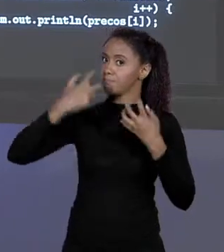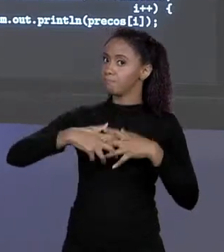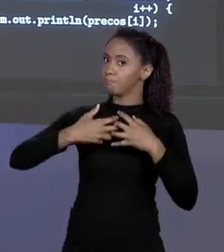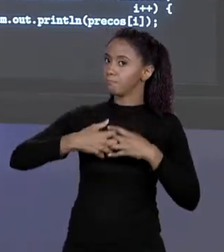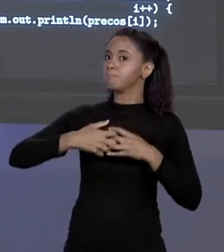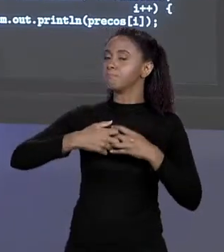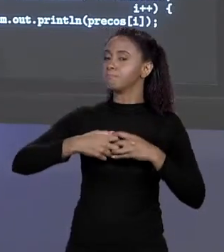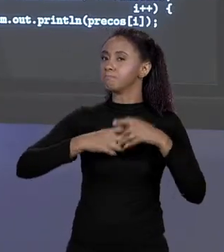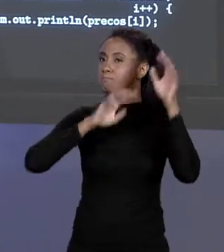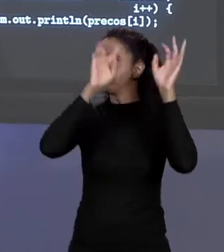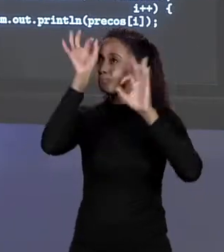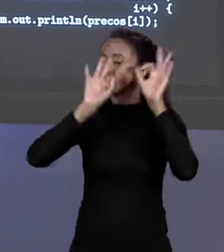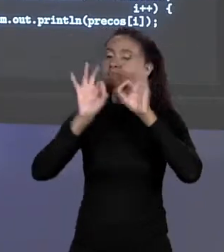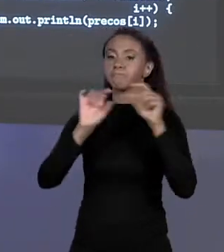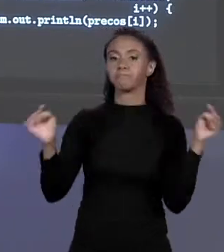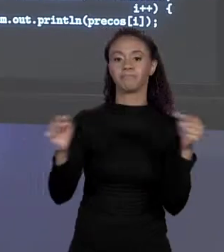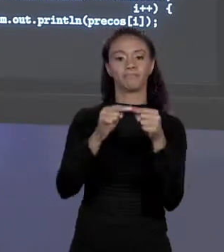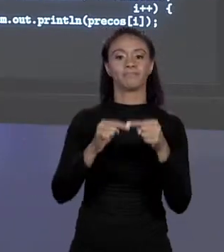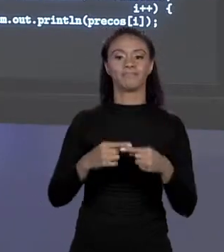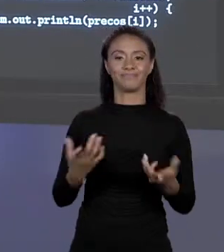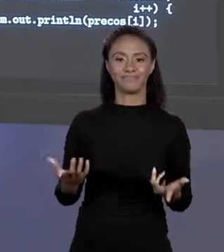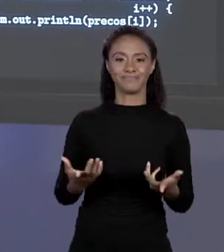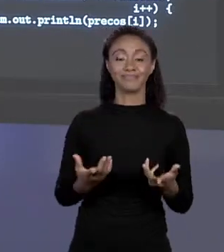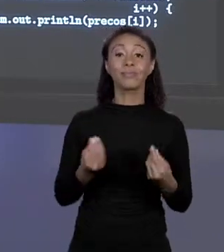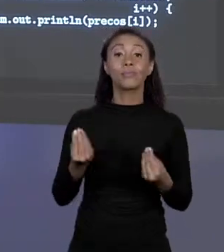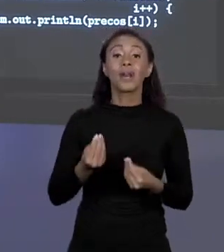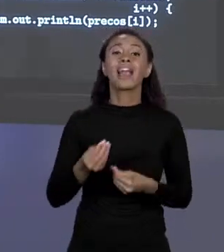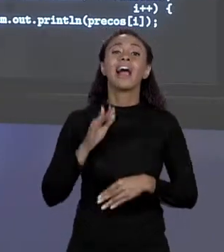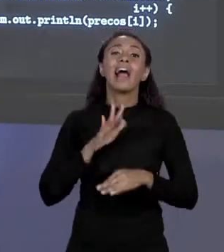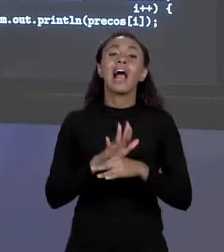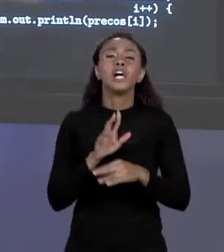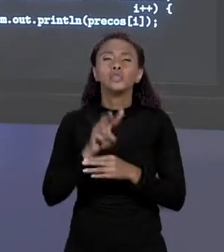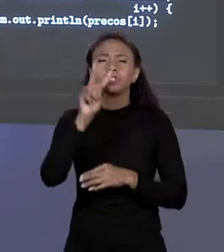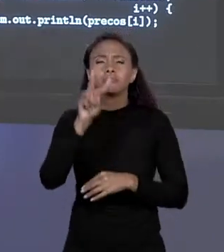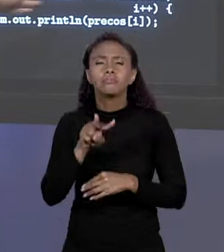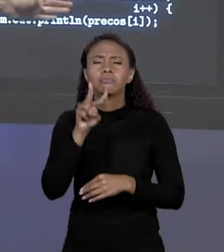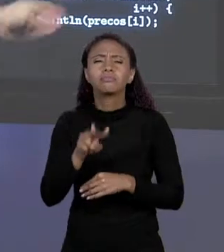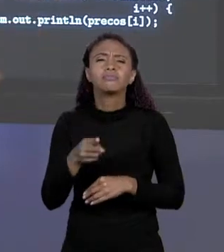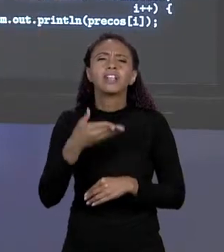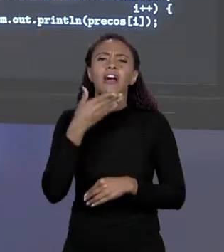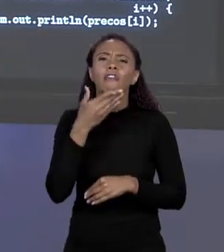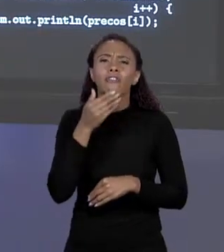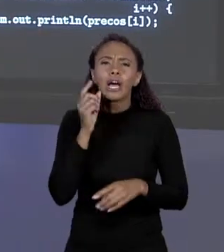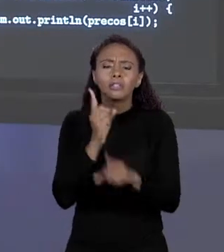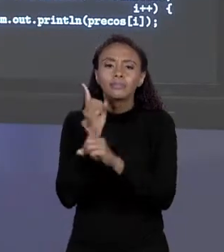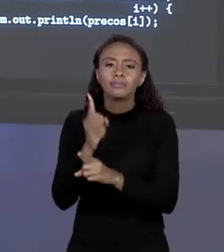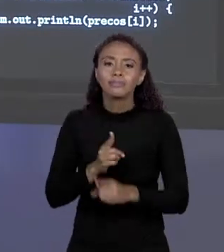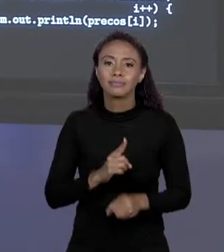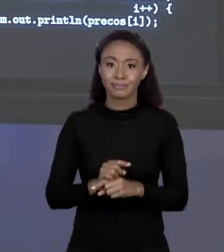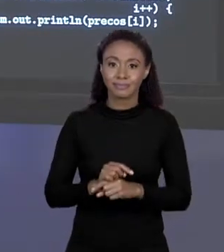MELHORA A AGILIDADE PARA IR VARIANDO DE ALVENARIA A PLÁSTICO, EU IMPRIMO NA TELA O PREÇO